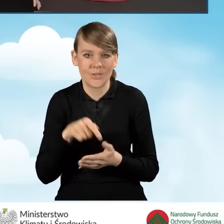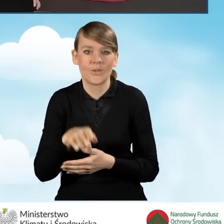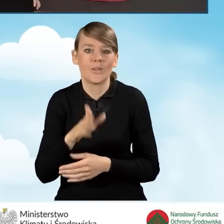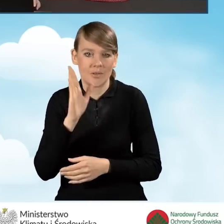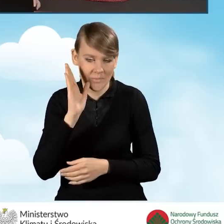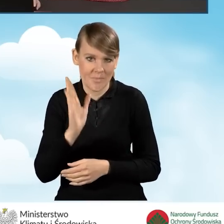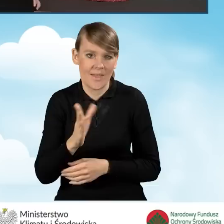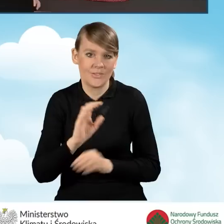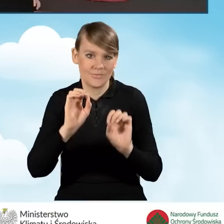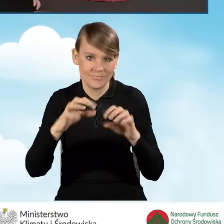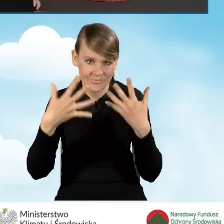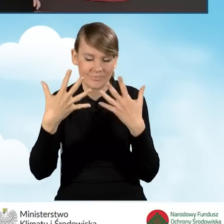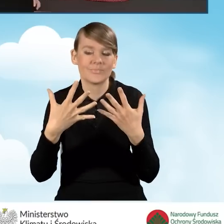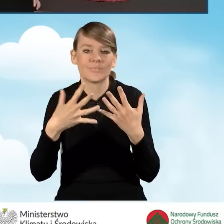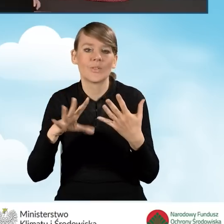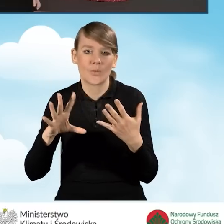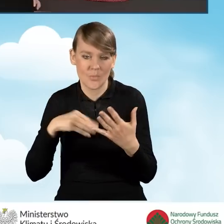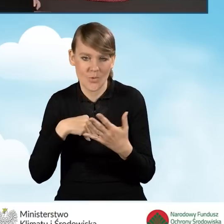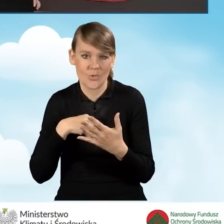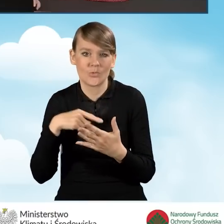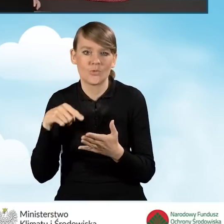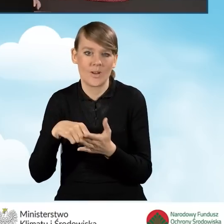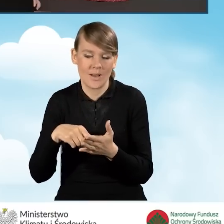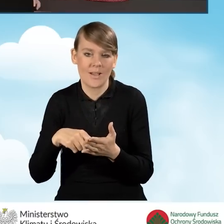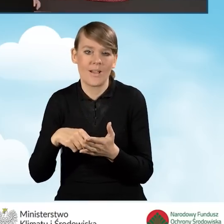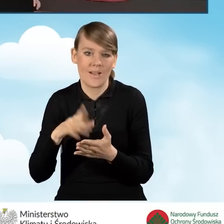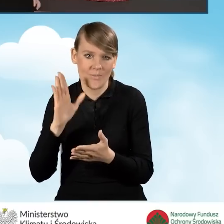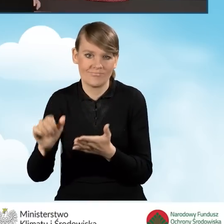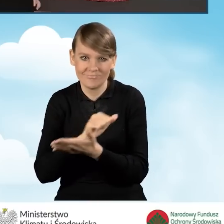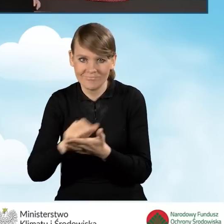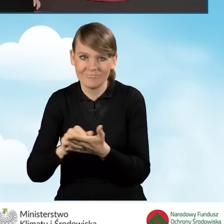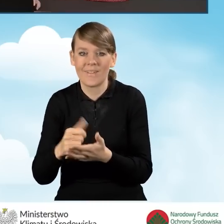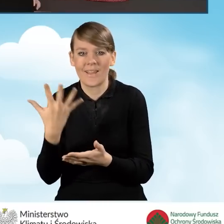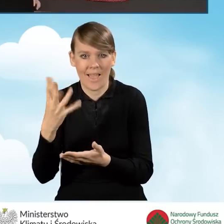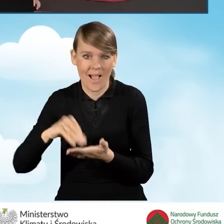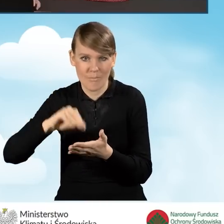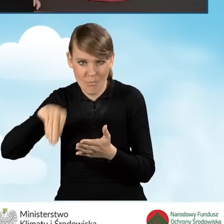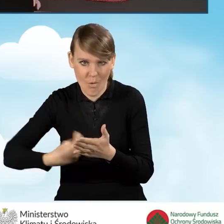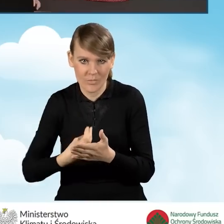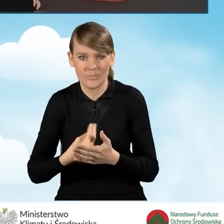który będzie możliwy do do podpisu ręcznego i wydruku,